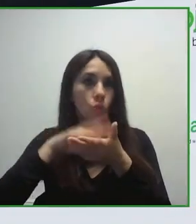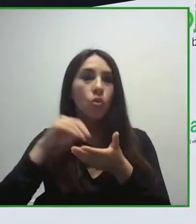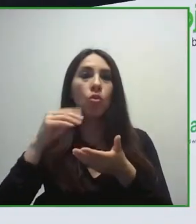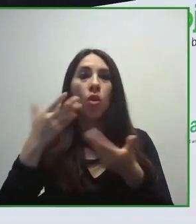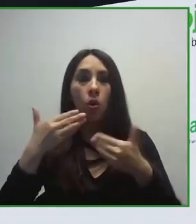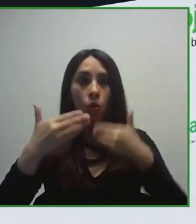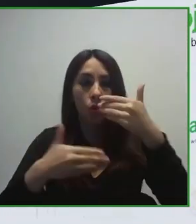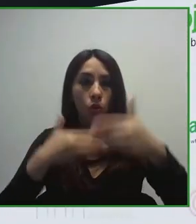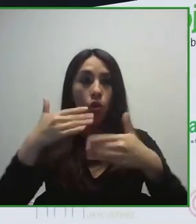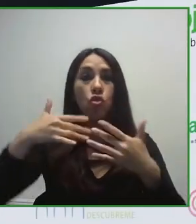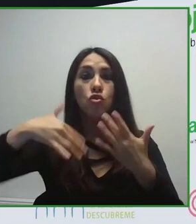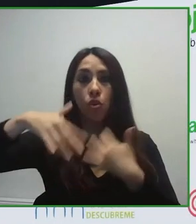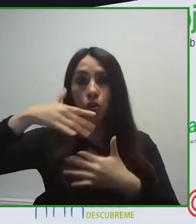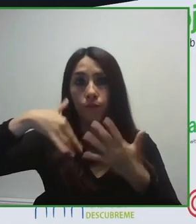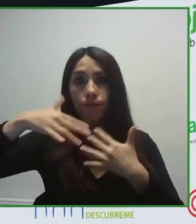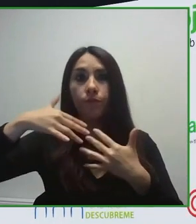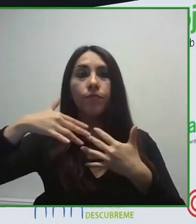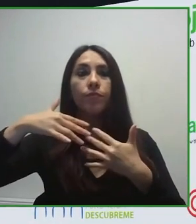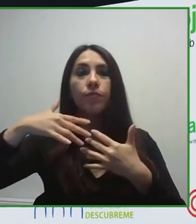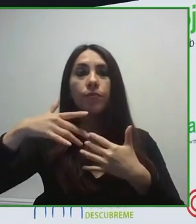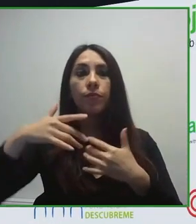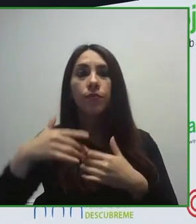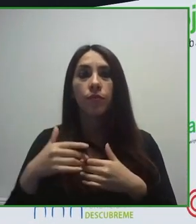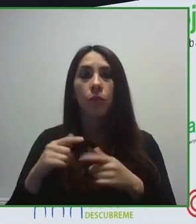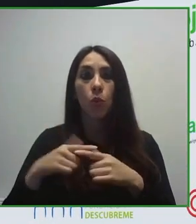En primer lugar, la Fundación ONCE se creó hace más de 30 años.